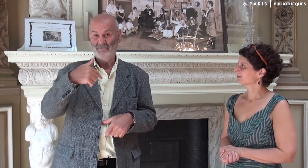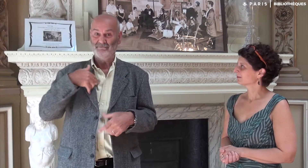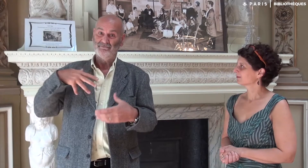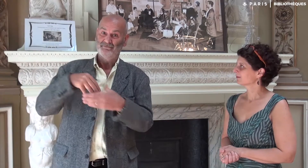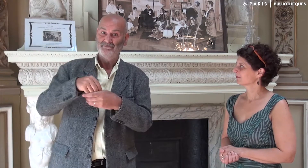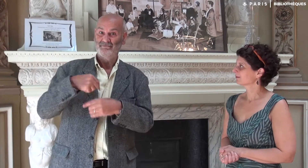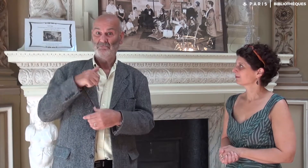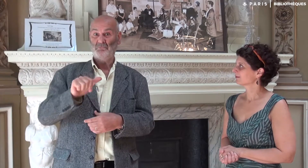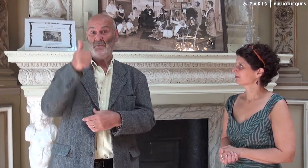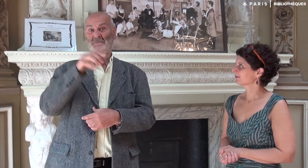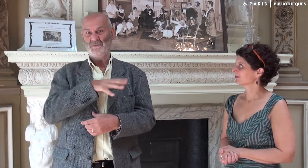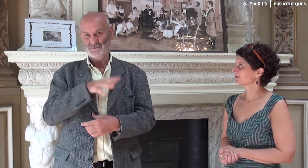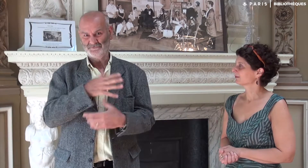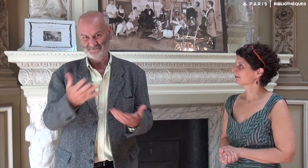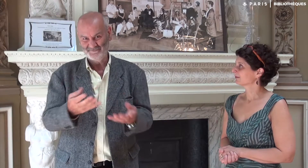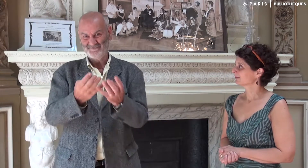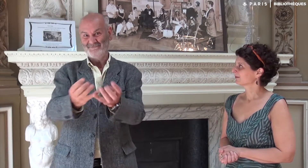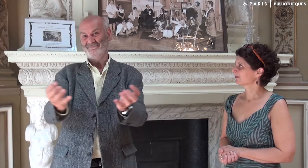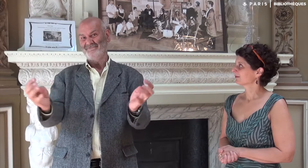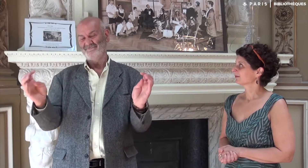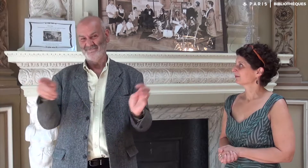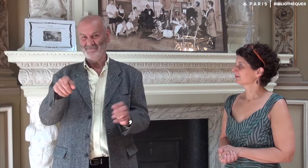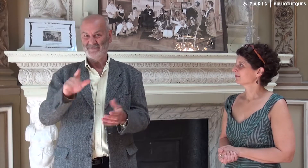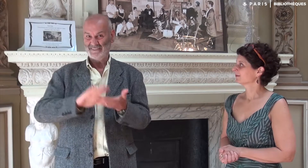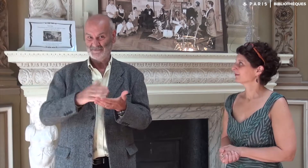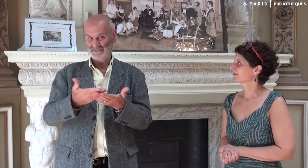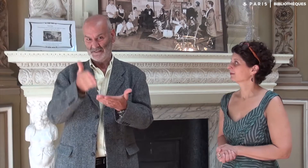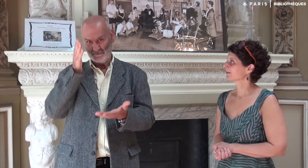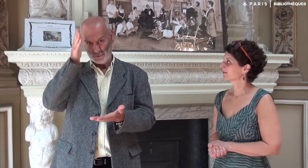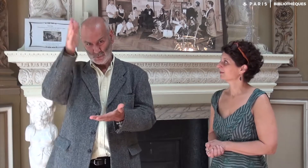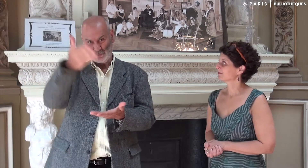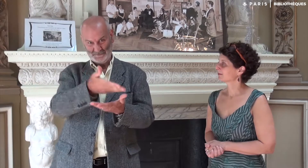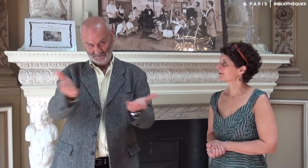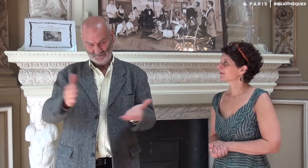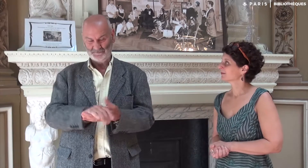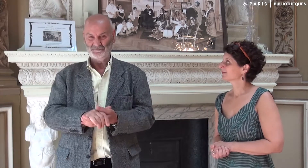J’étais le premier professeur à y participer !